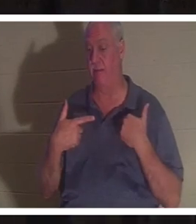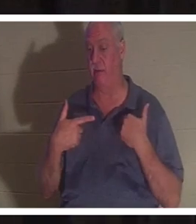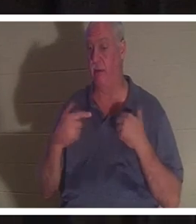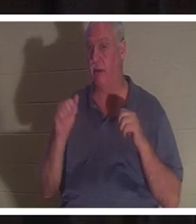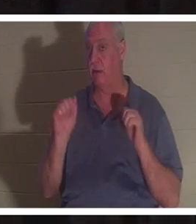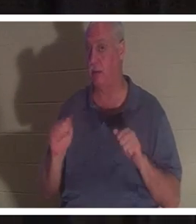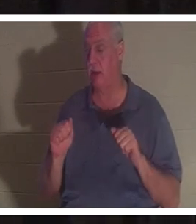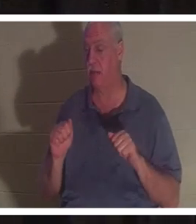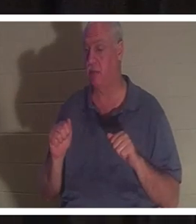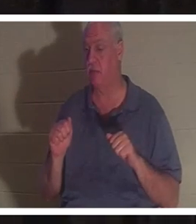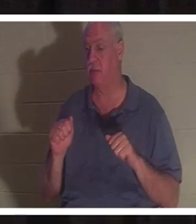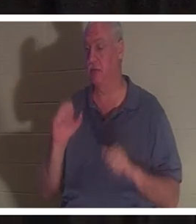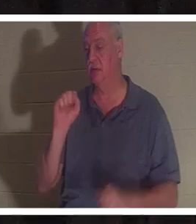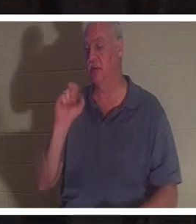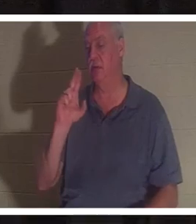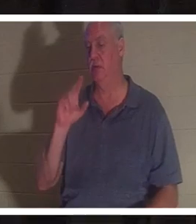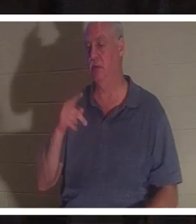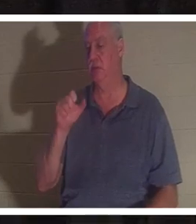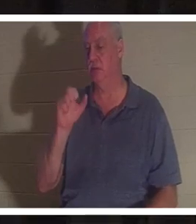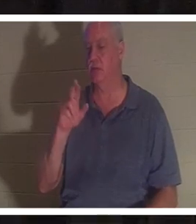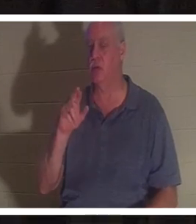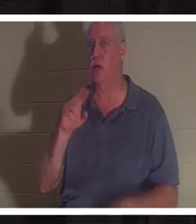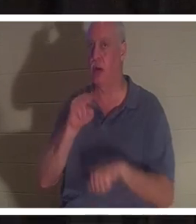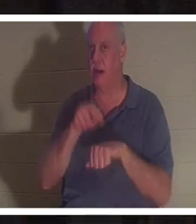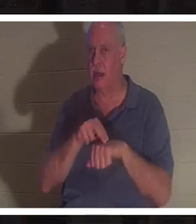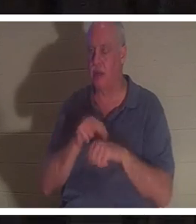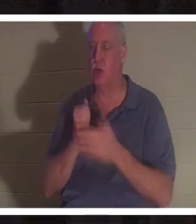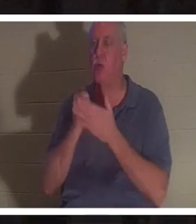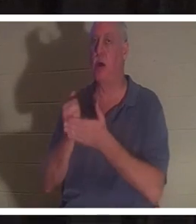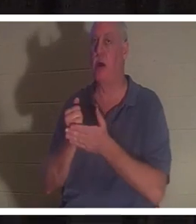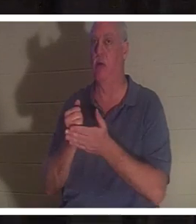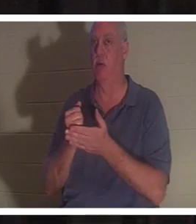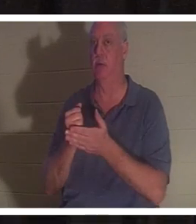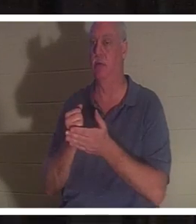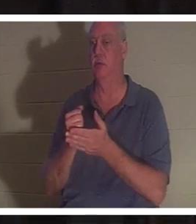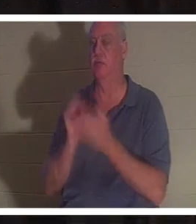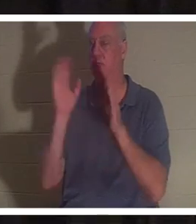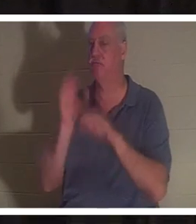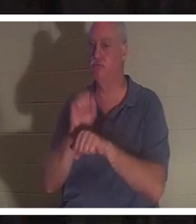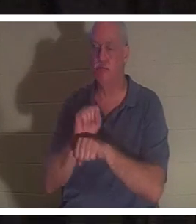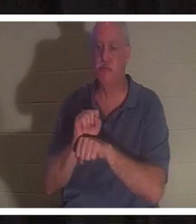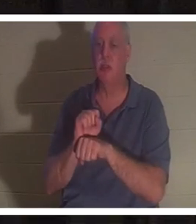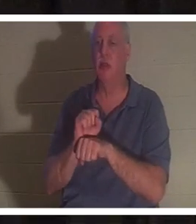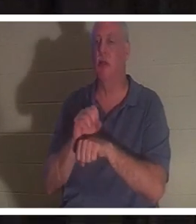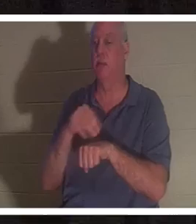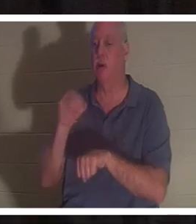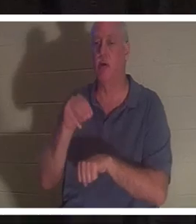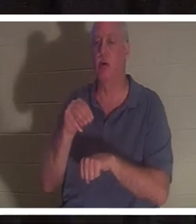하는 데 초자연적인 도움이 있었을 가능성이 있었던 때를 기억하십니까 ?